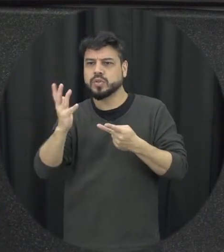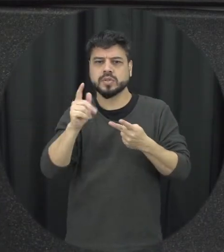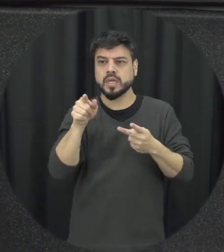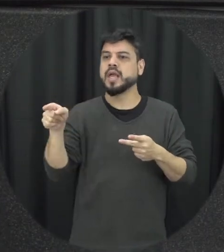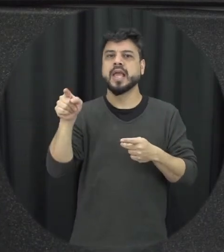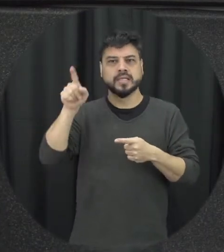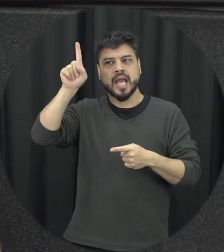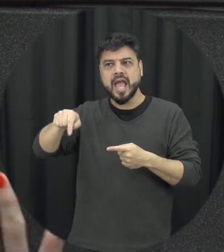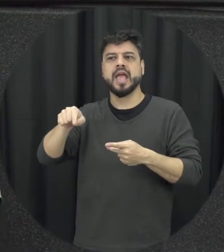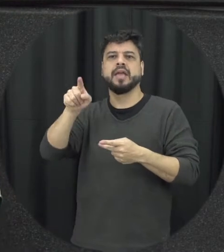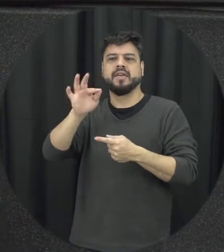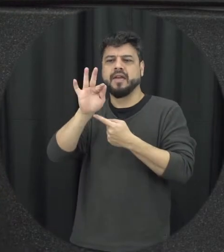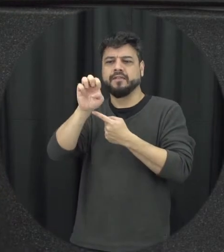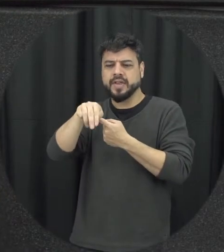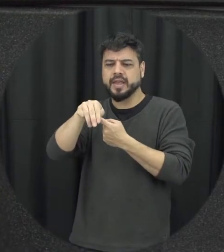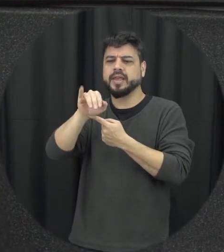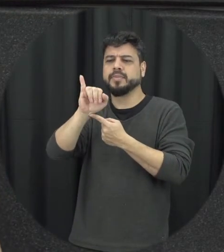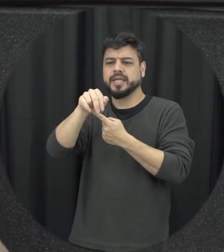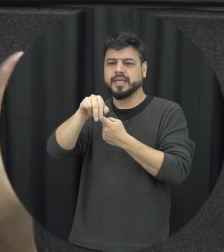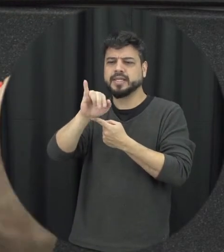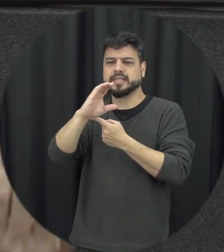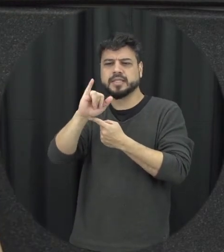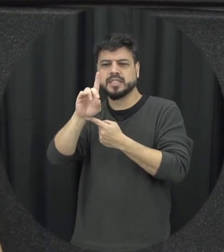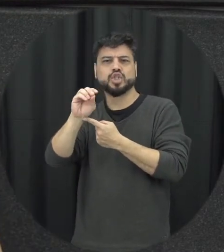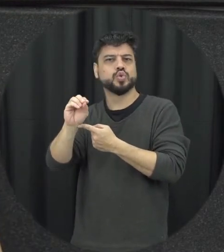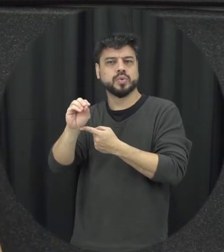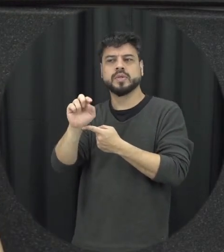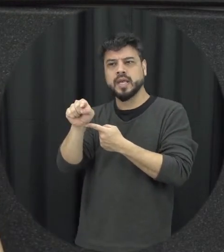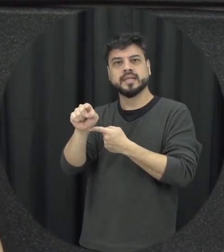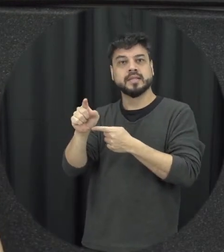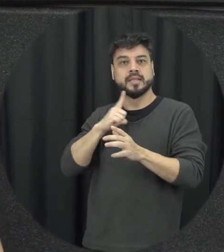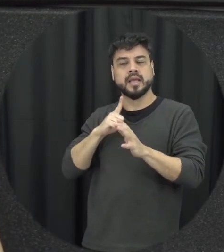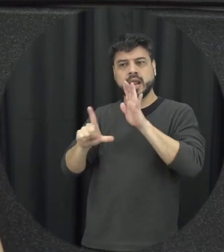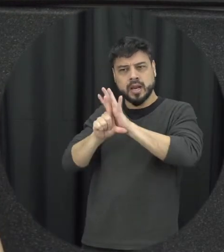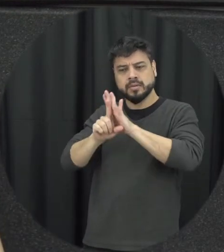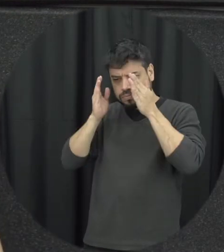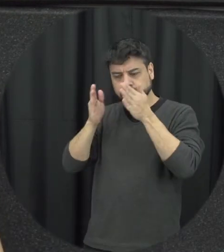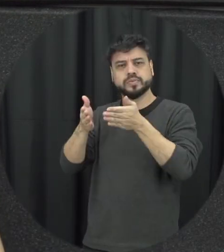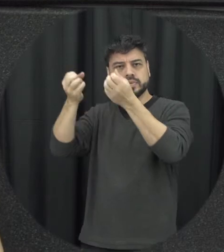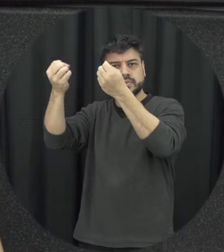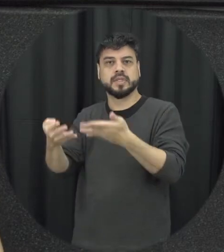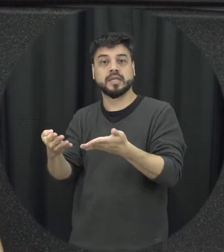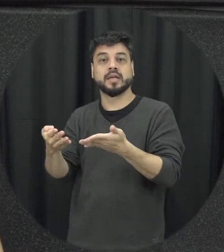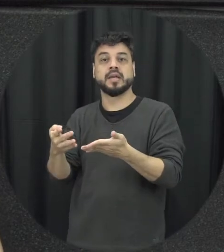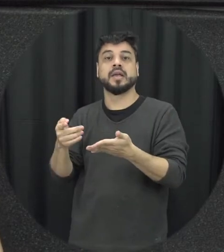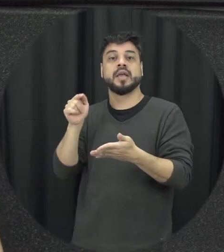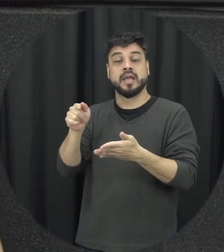disso também é uma conquista de vida é a partir da Lei Maria da Penha de forma mais Ampla se a gente